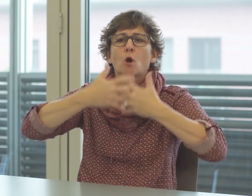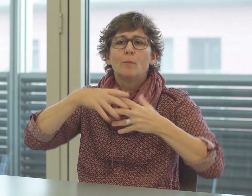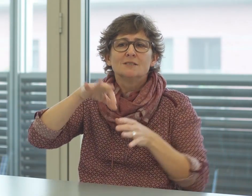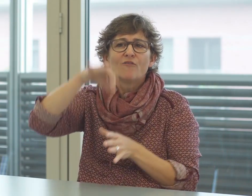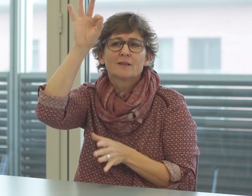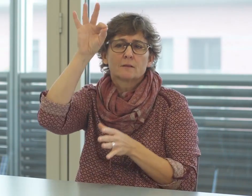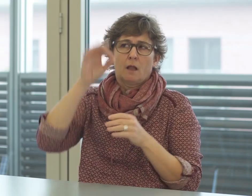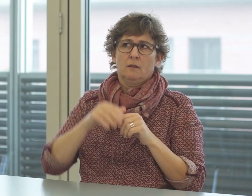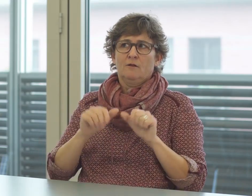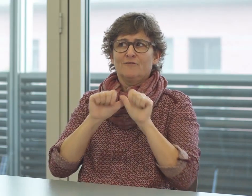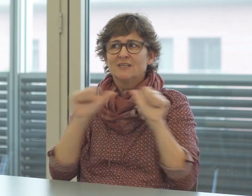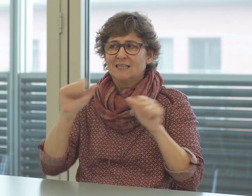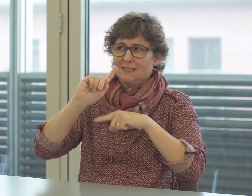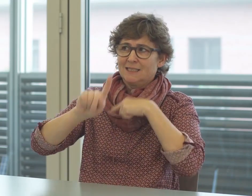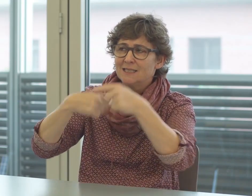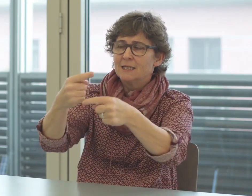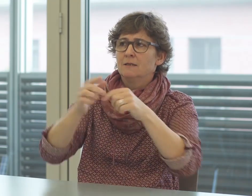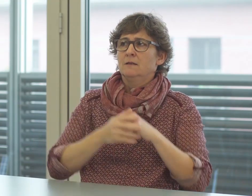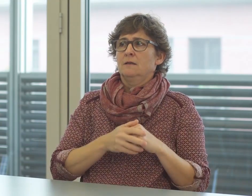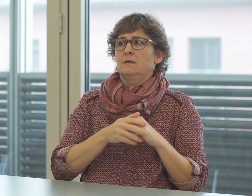Deshalb müssen Kompromisse gefunden werden bei Fachbegriffen.